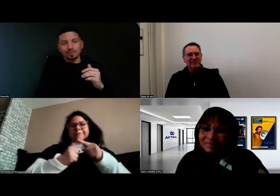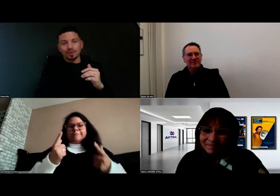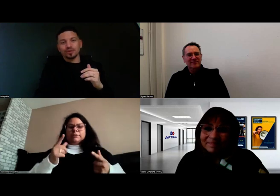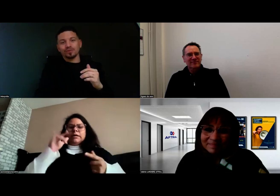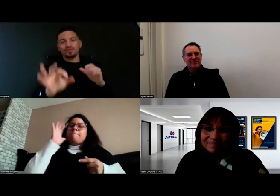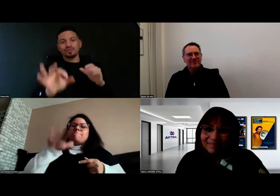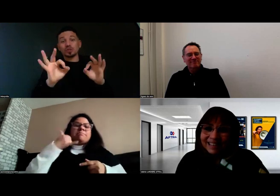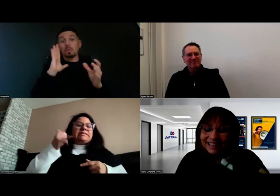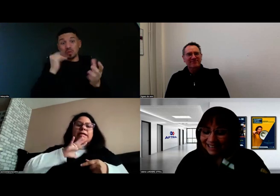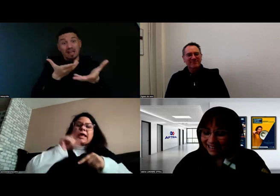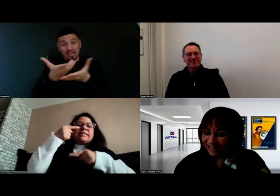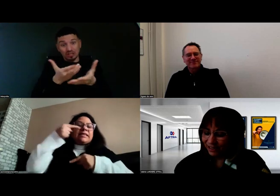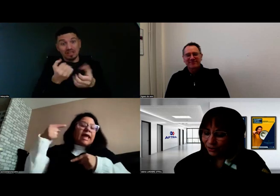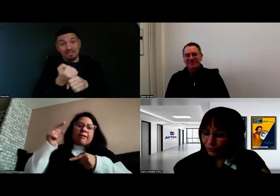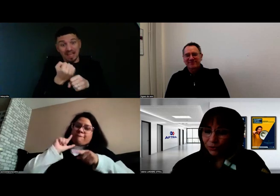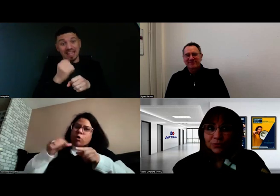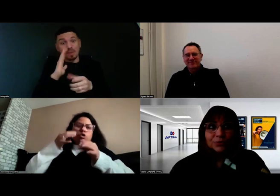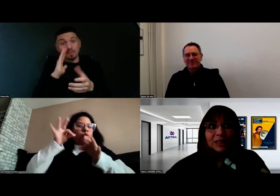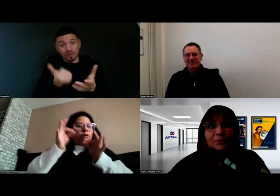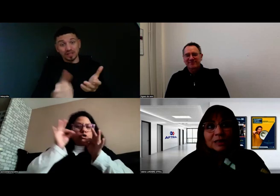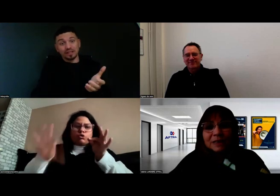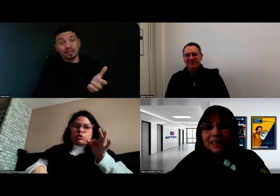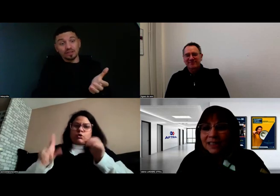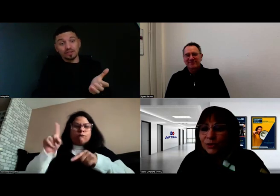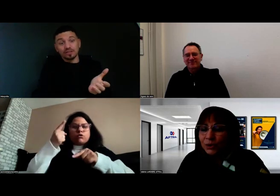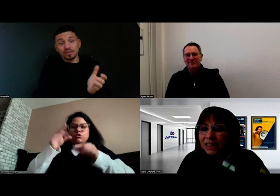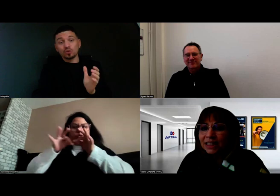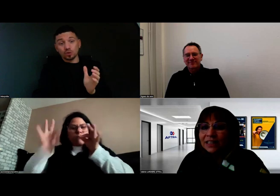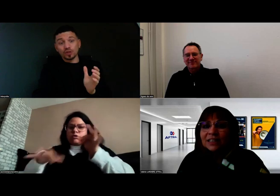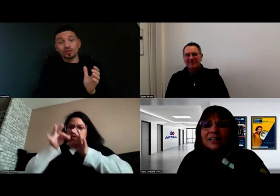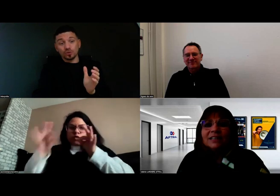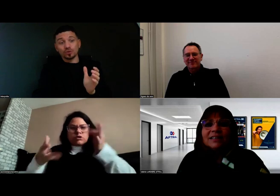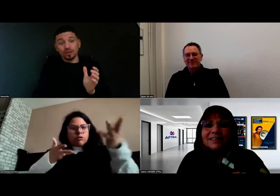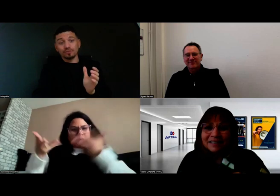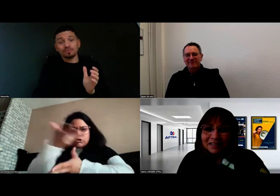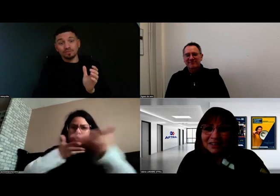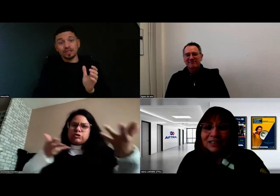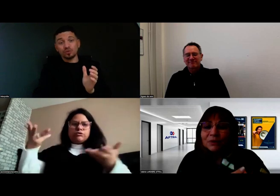C'est important oui. Comme vous le dites, on capitalise aussi... Il y a toujours des solutions oui.